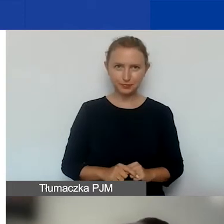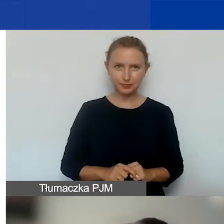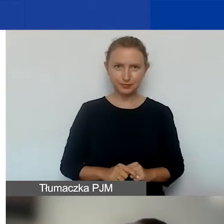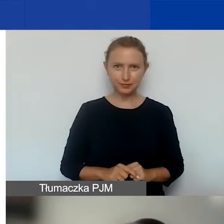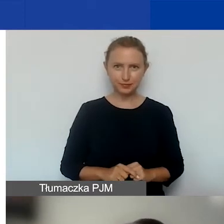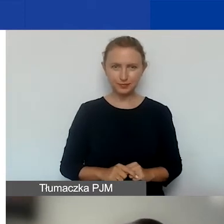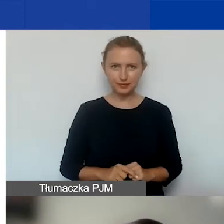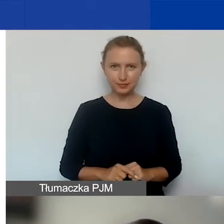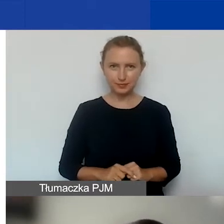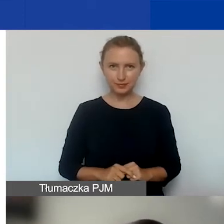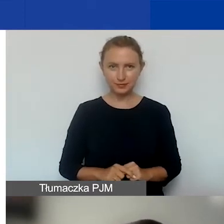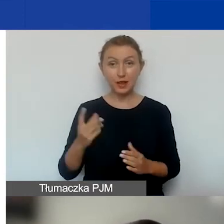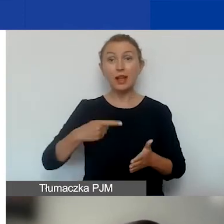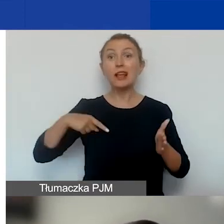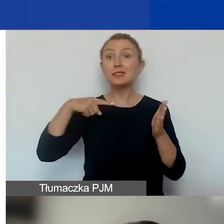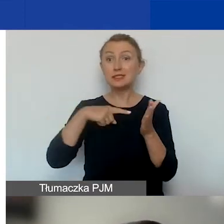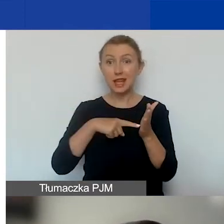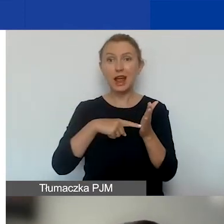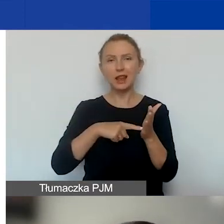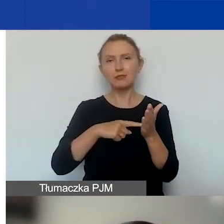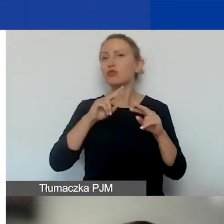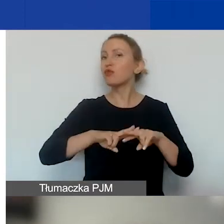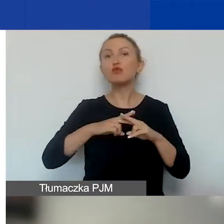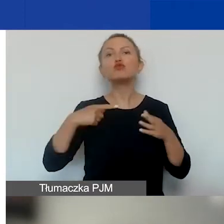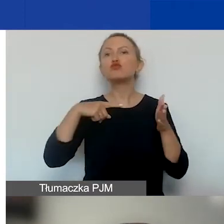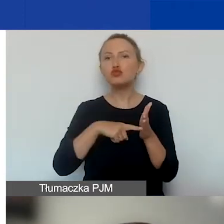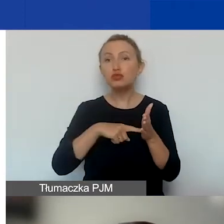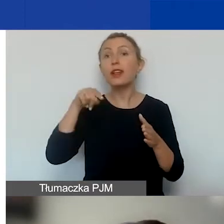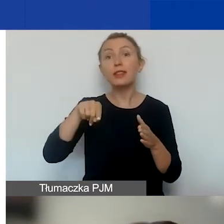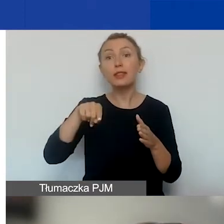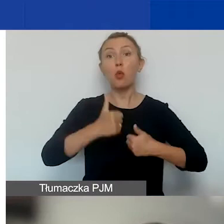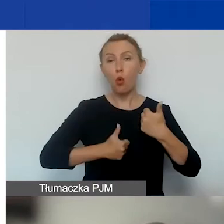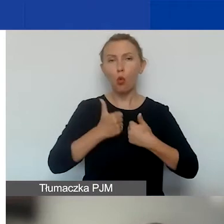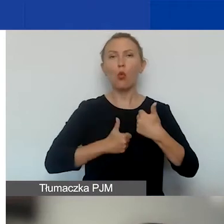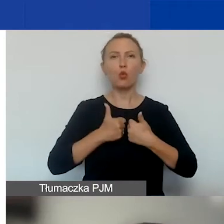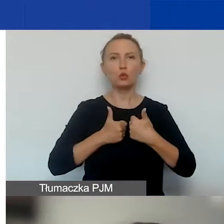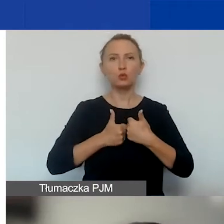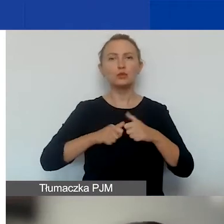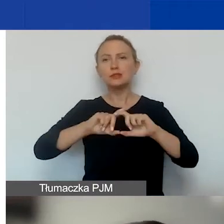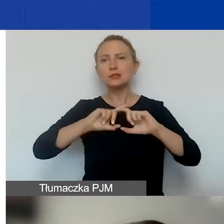Celem funduszu, celem tego konkursu, tak jak i całego funduszu,